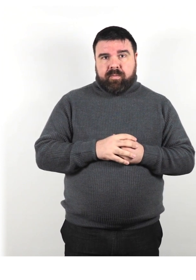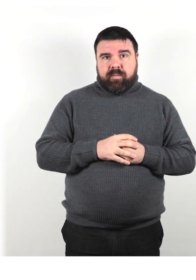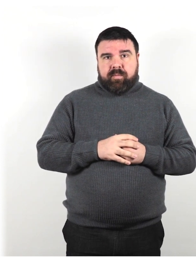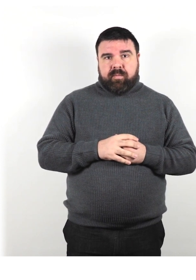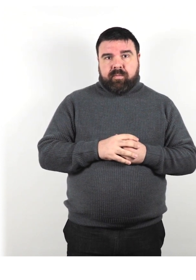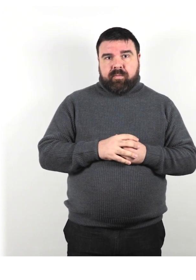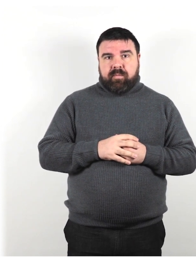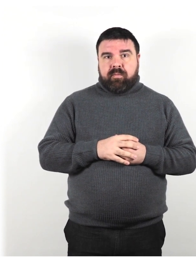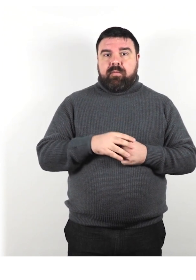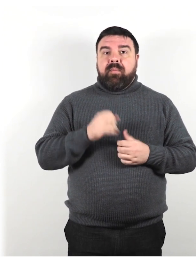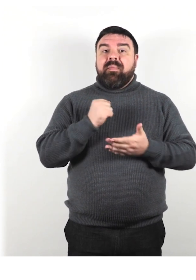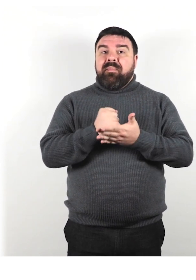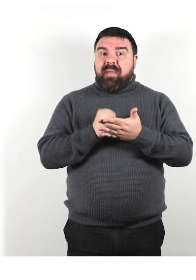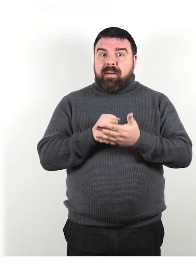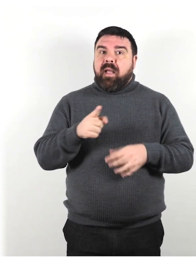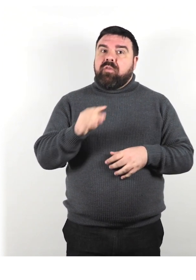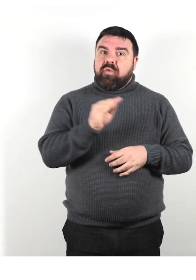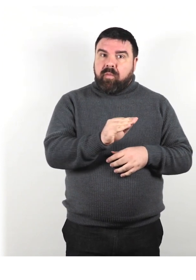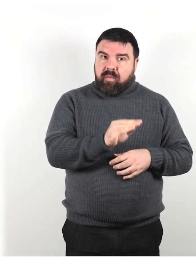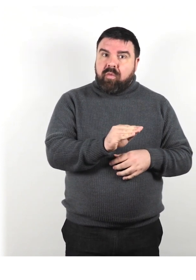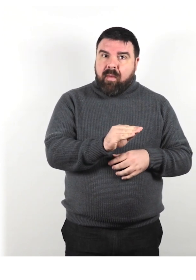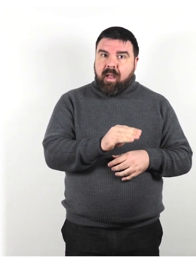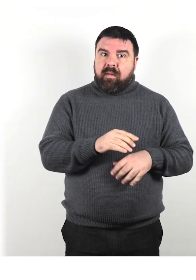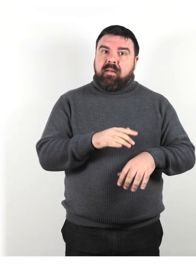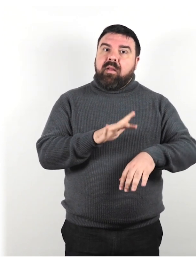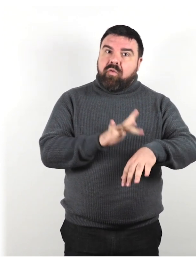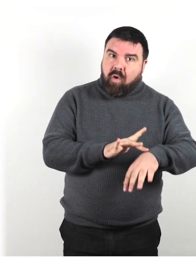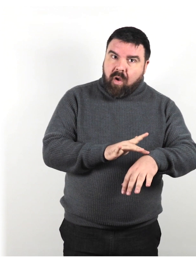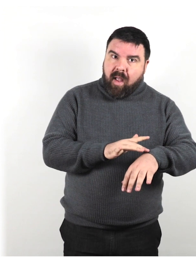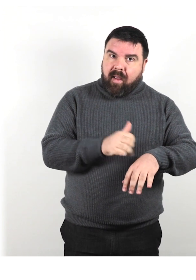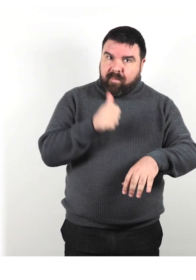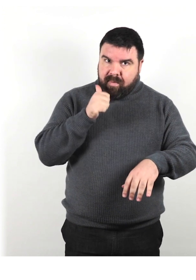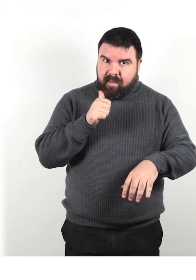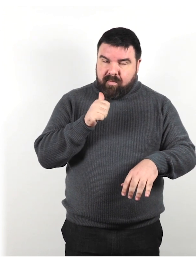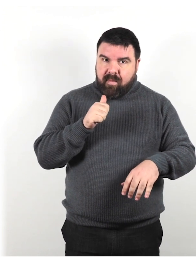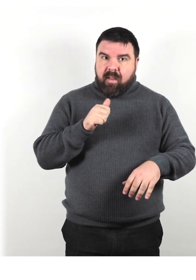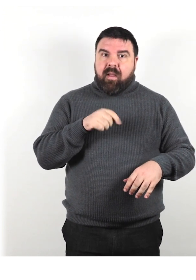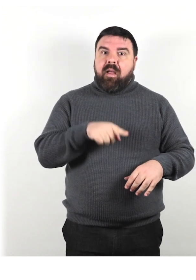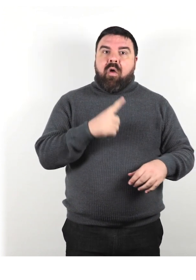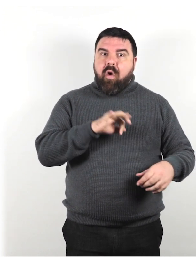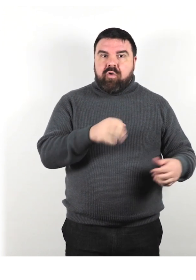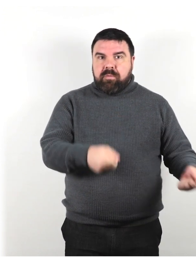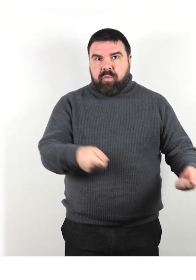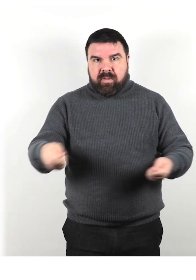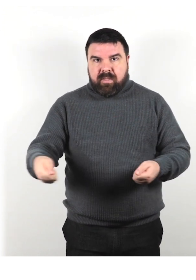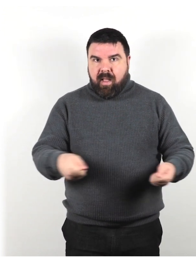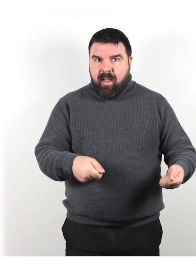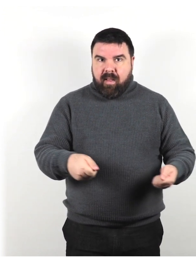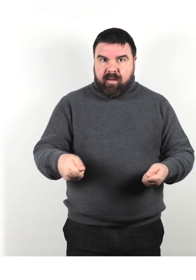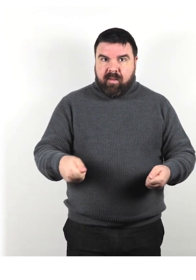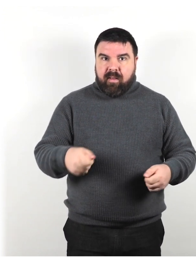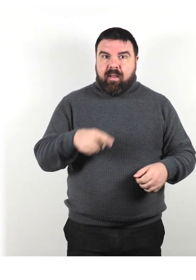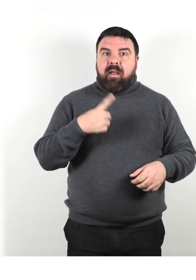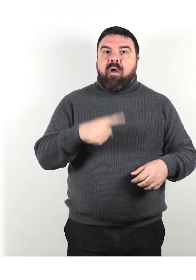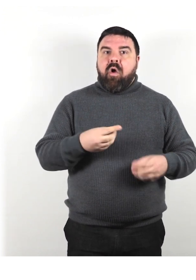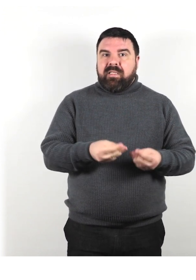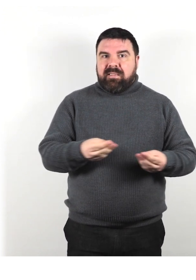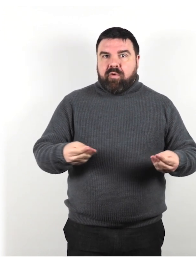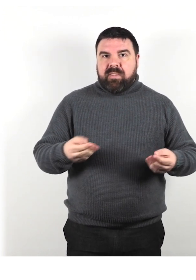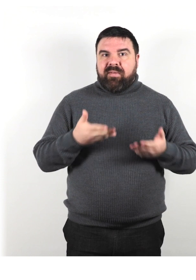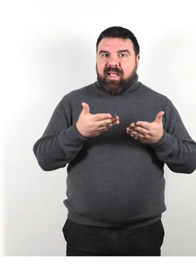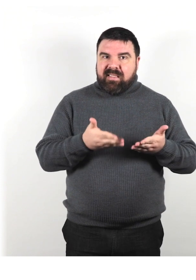Chiedi il permesso prima di toccare o spostare gli ausili per la mobilità o i dispositivi di assistenza di una persona.